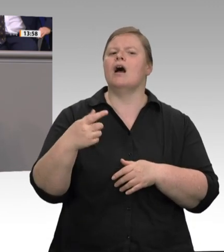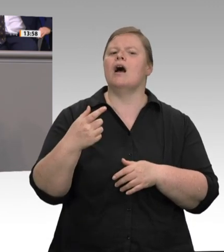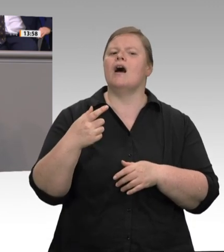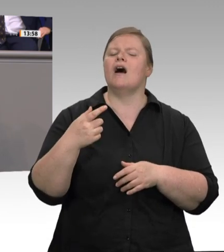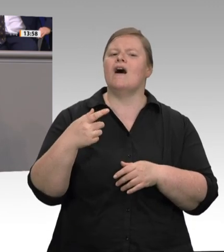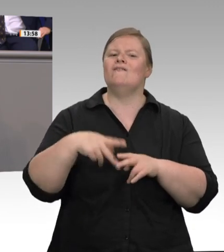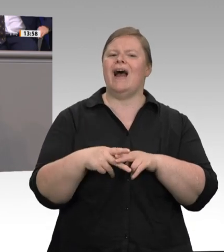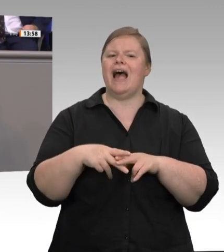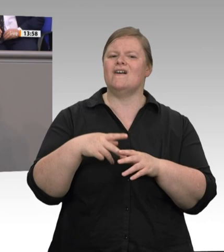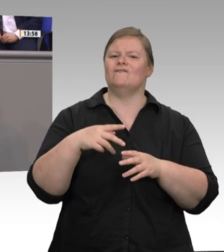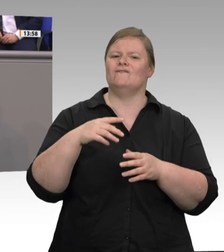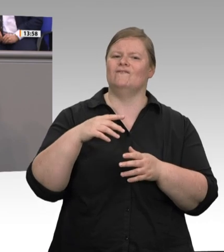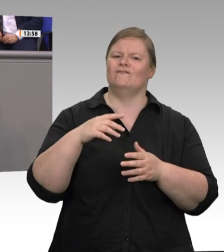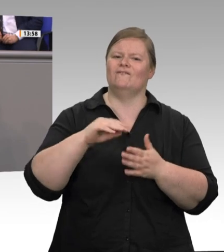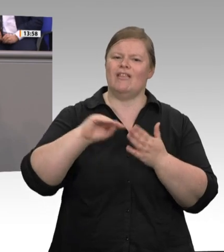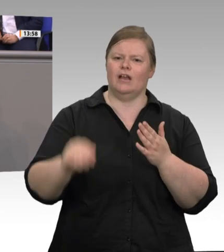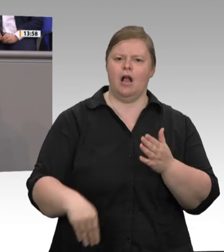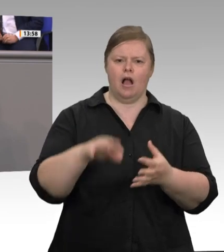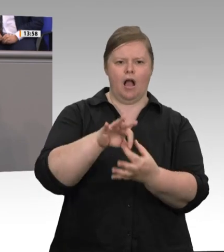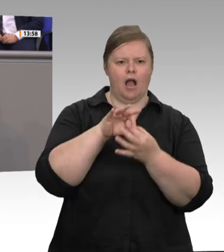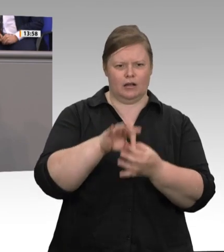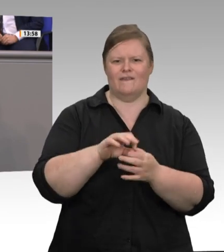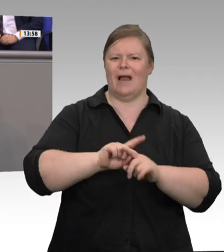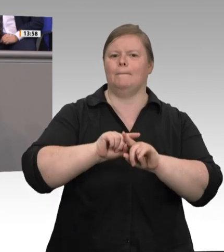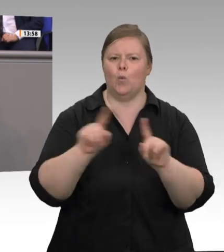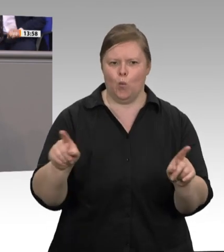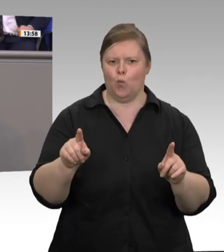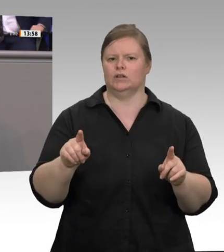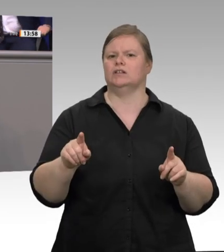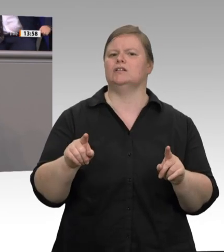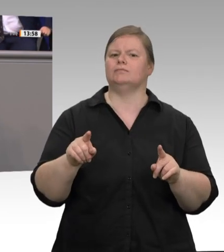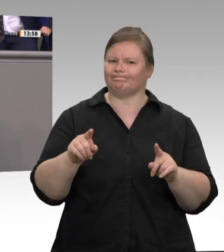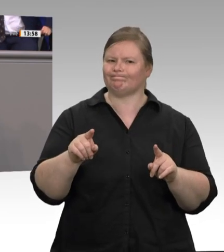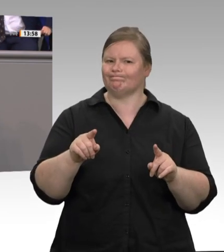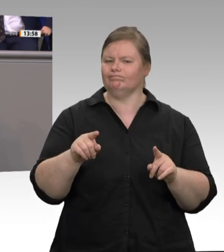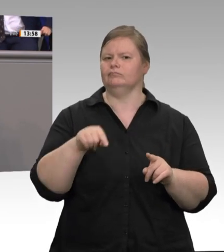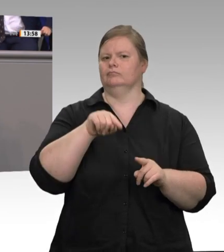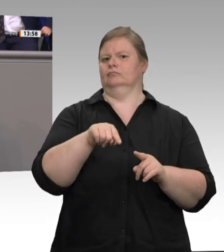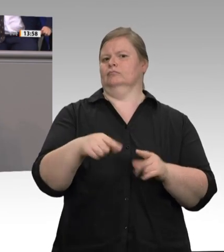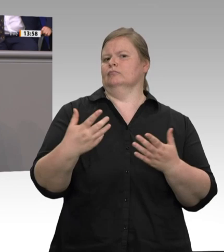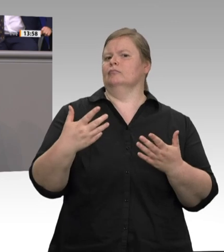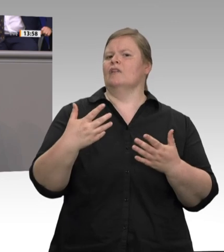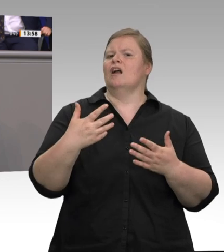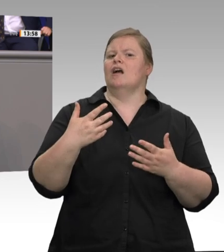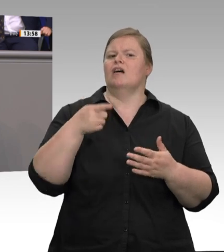GSA Fleisch, das 2017 verabschiedet wurde, hat die Situation nicht verändert. Also